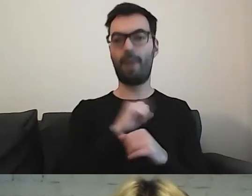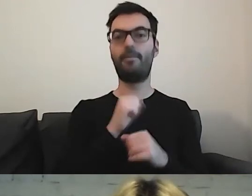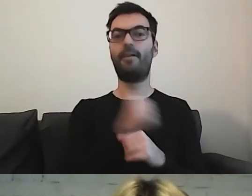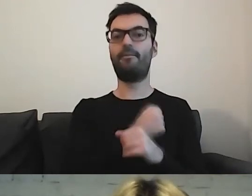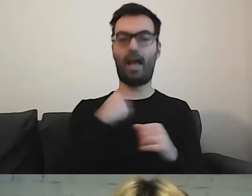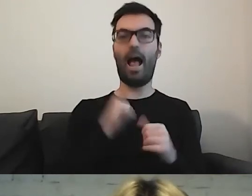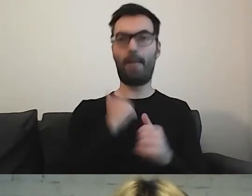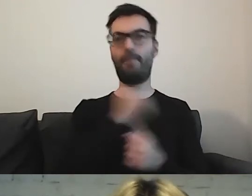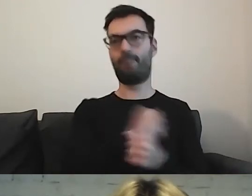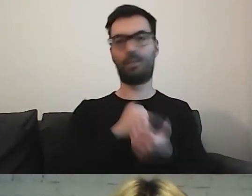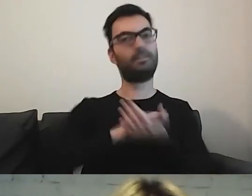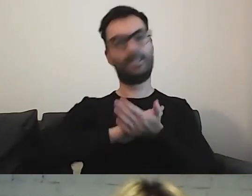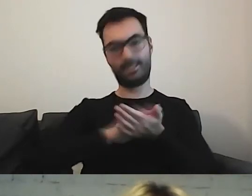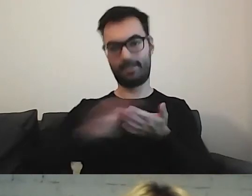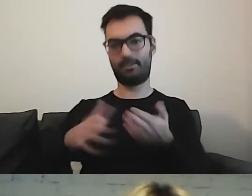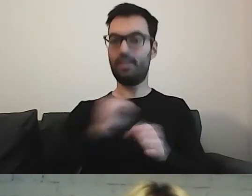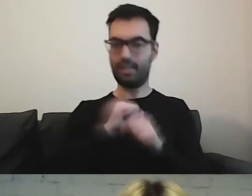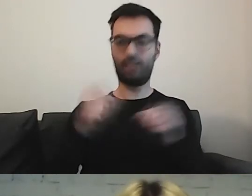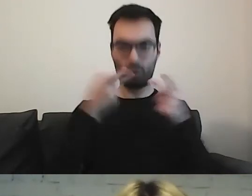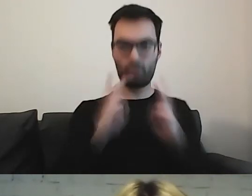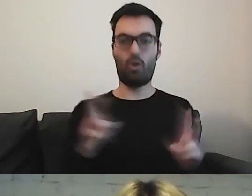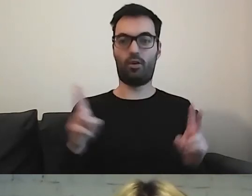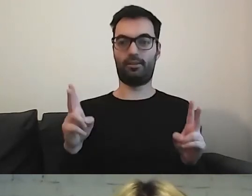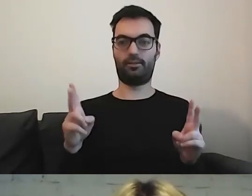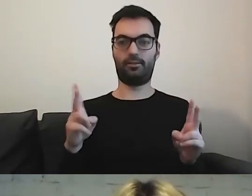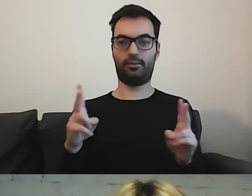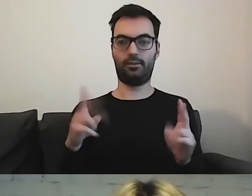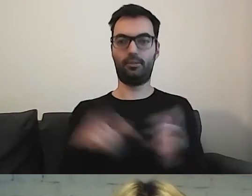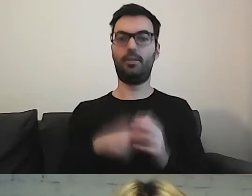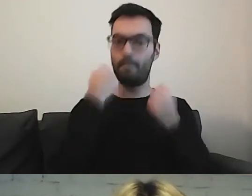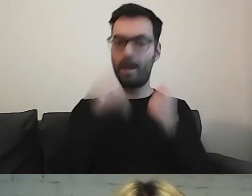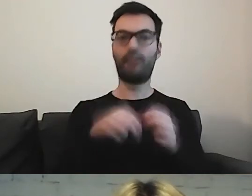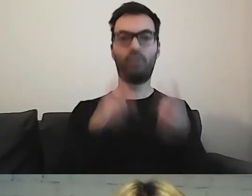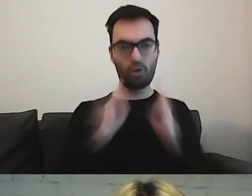Mamy konkret. To jest bardzo konkretne i jasne.